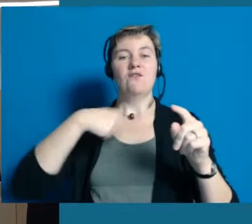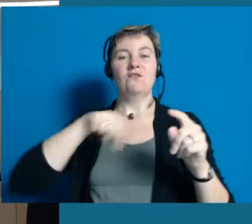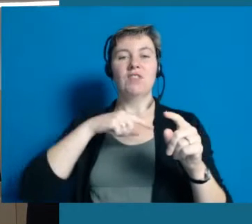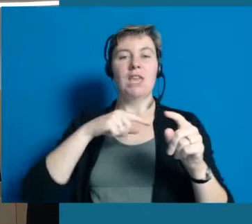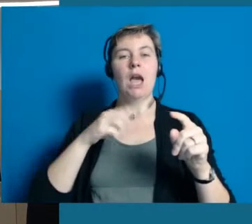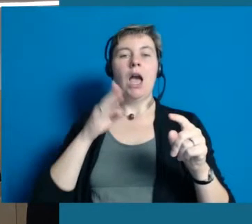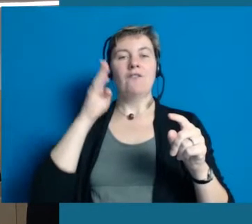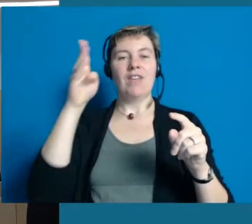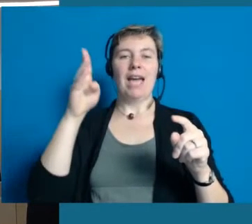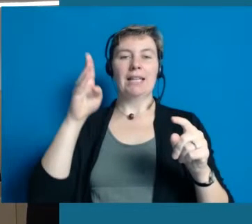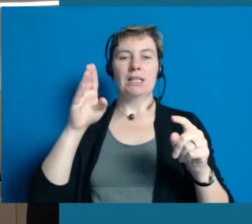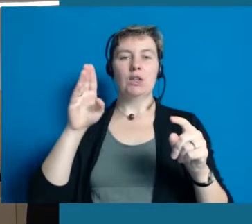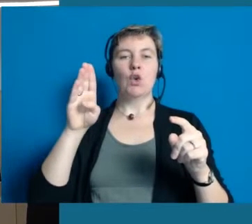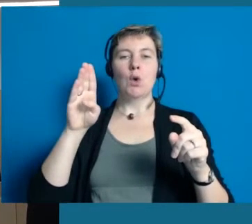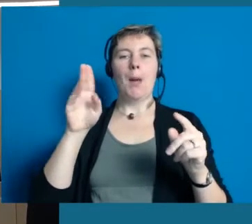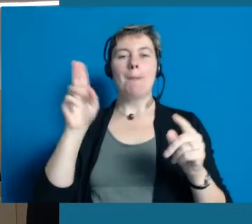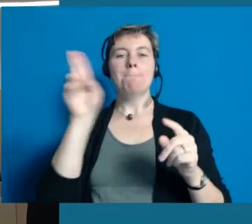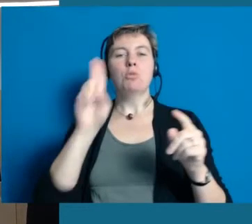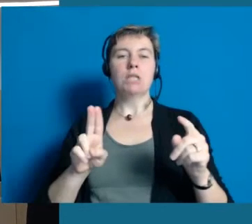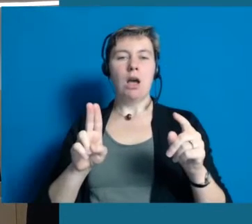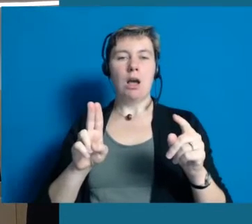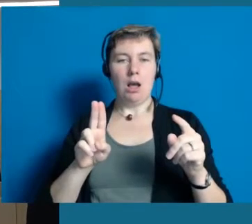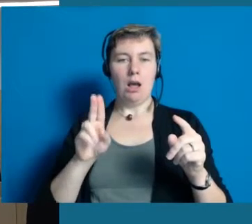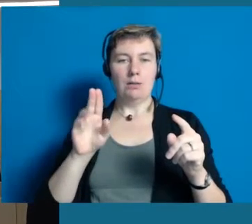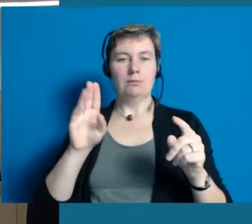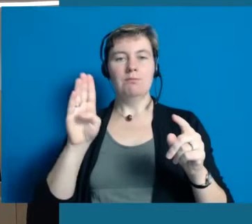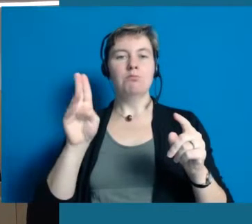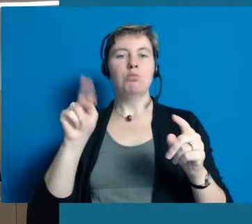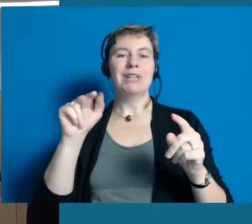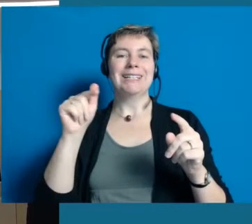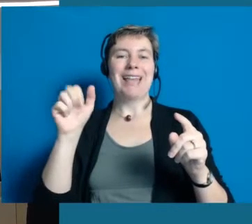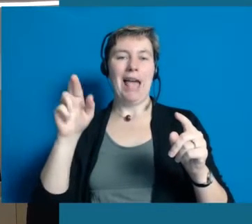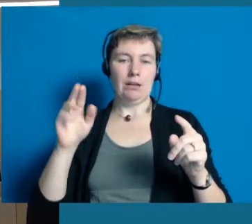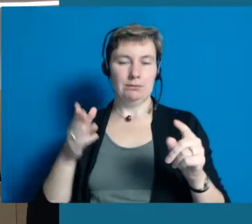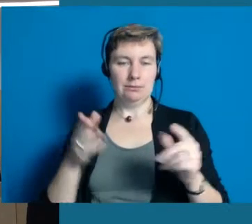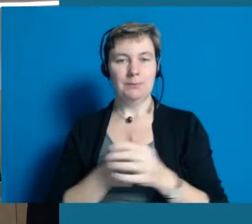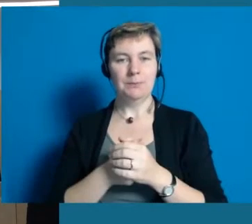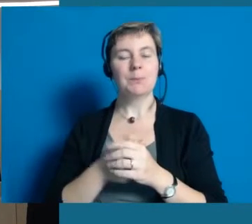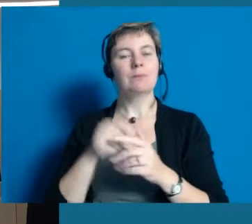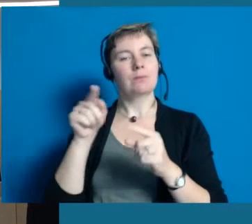Das bedeutet das auch einige Hochheimerinnen und Hochheimer jetzt dabei sind,